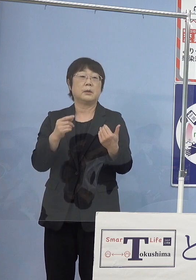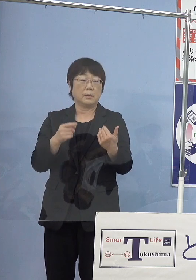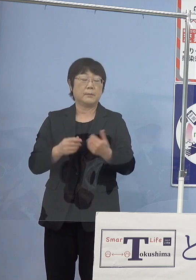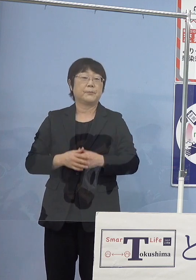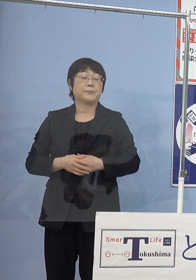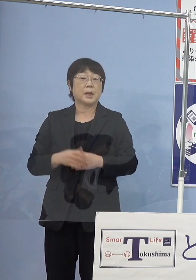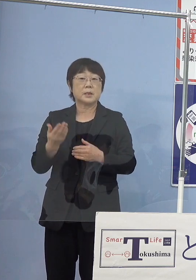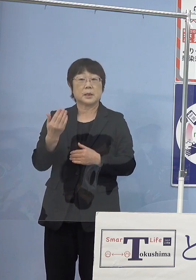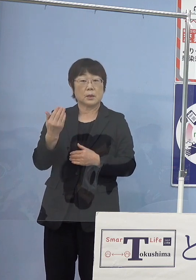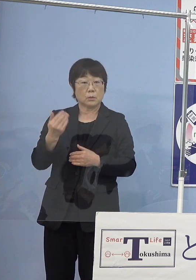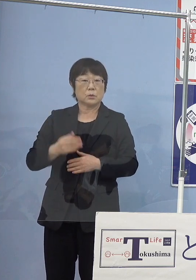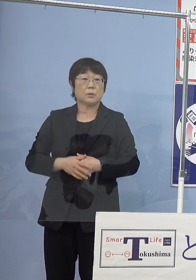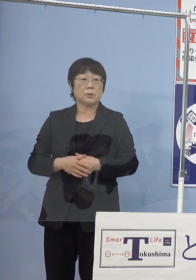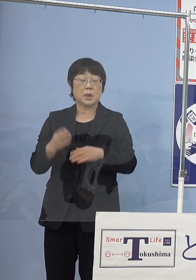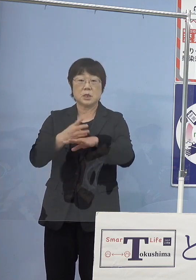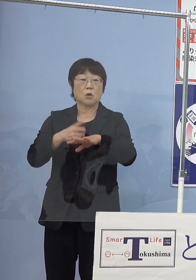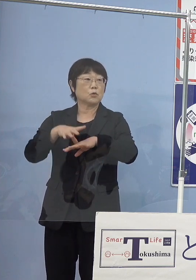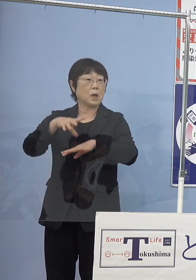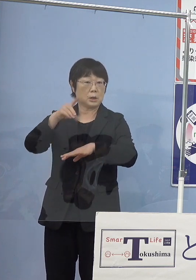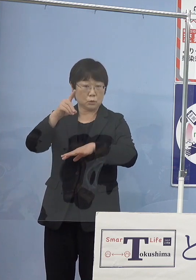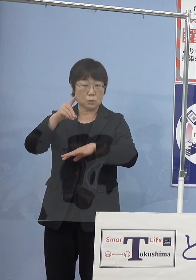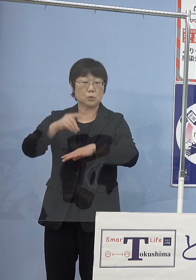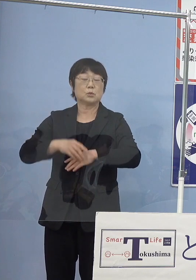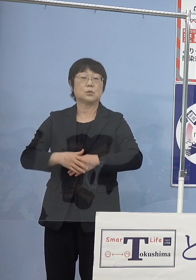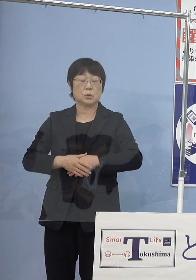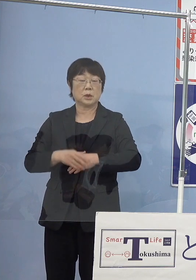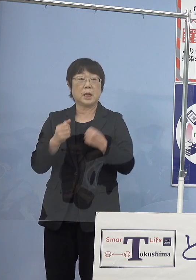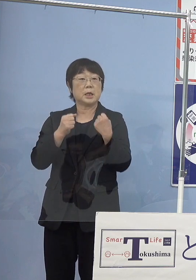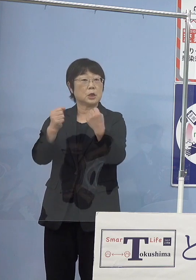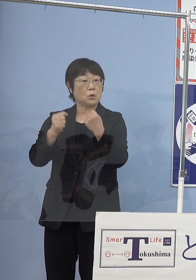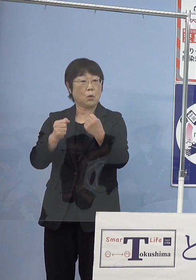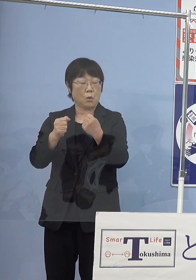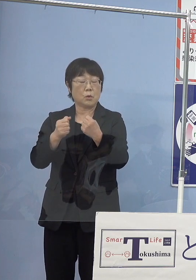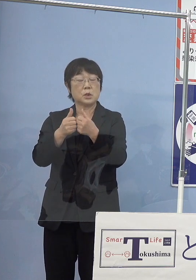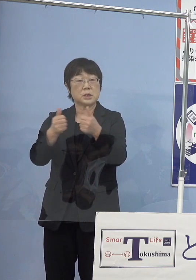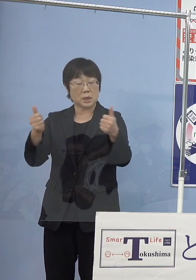先ほど四国初での 移動式の水素ステーション